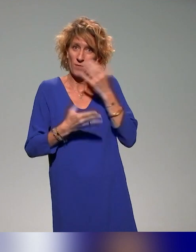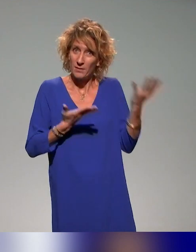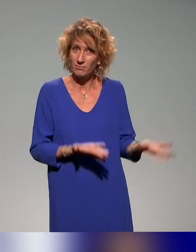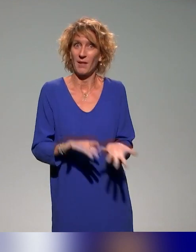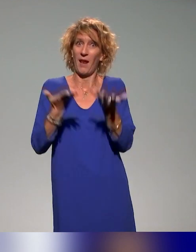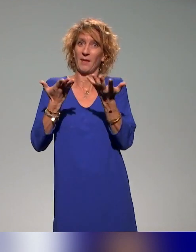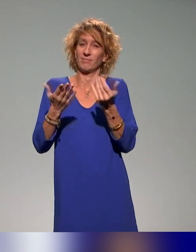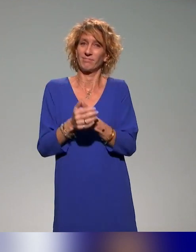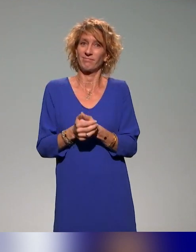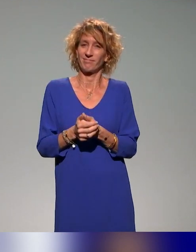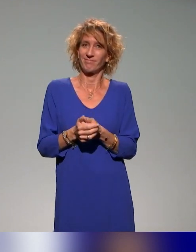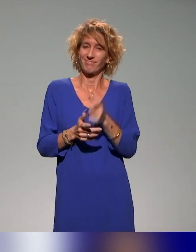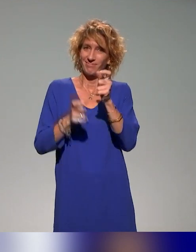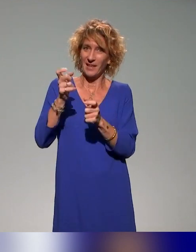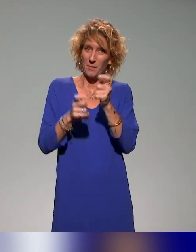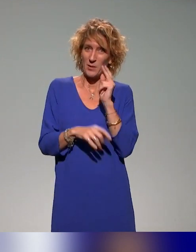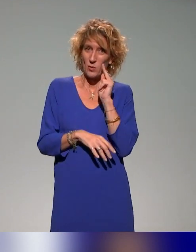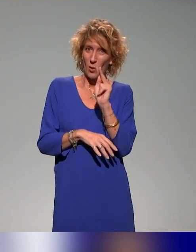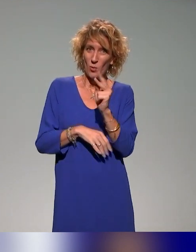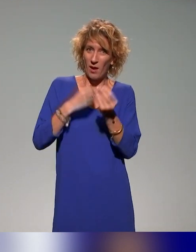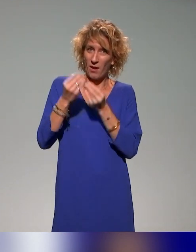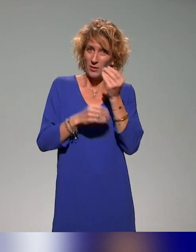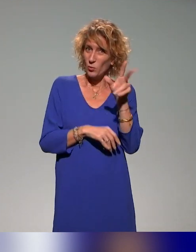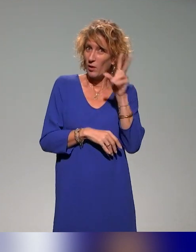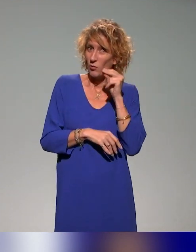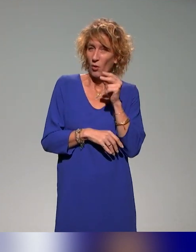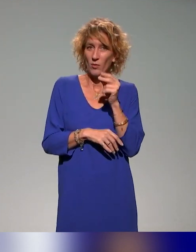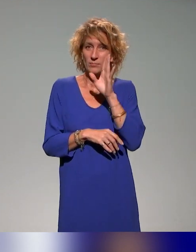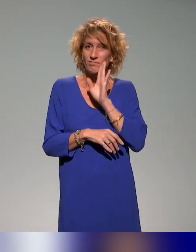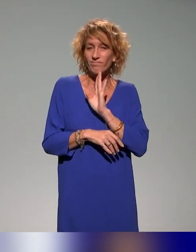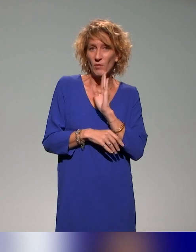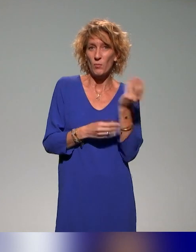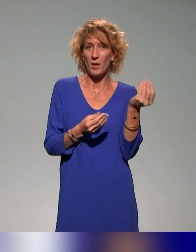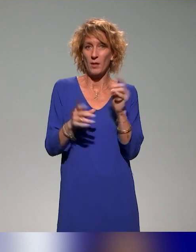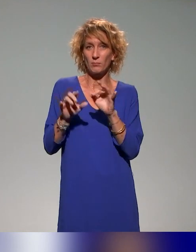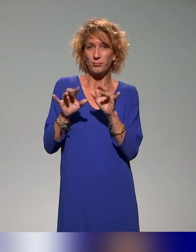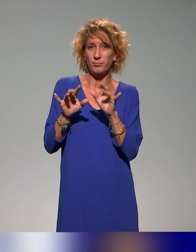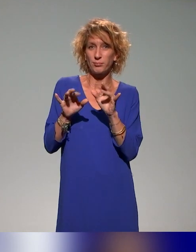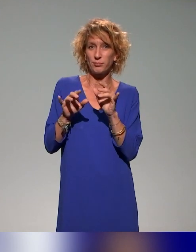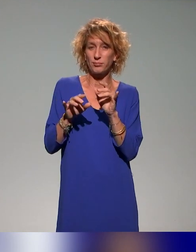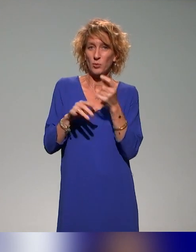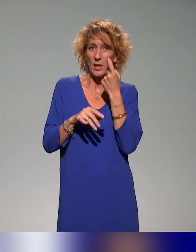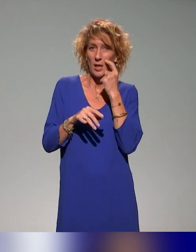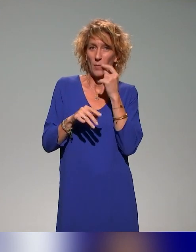pour les spectateurs d'en poser dans les commentaires de YouTube. C'est bien si on reste un peu sur notre fin, d'ailleurs,